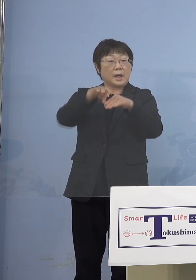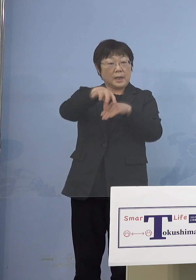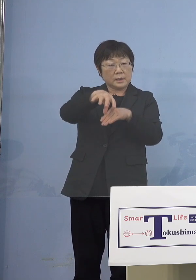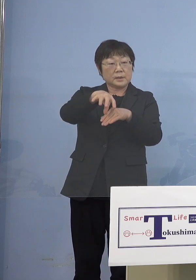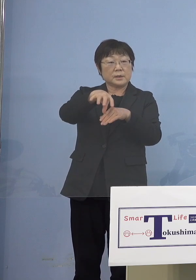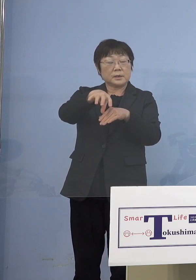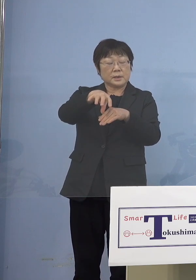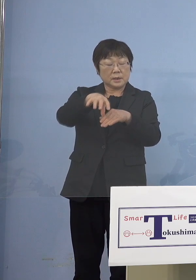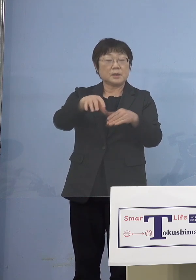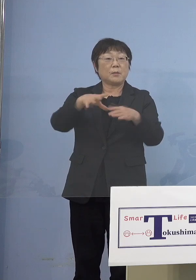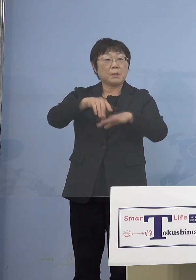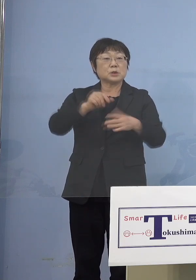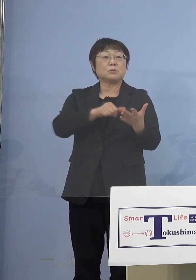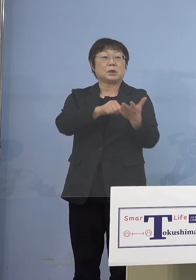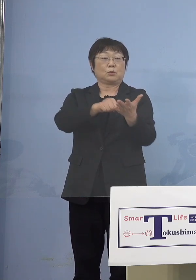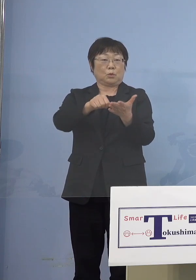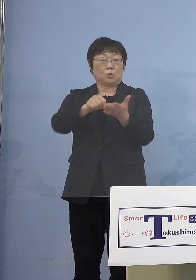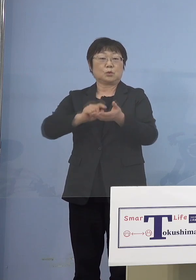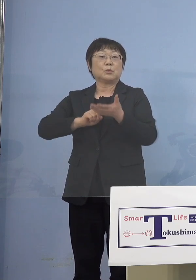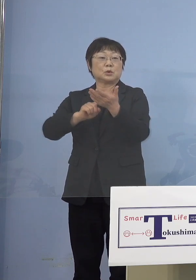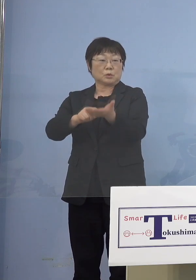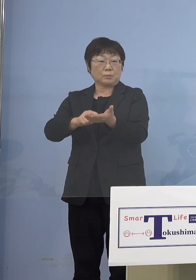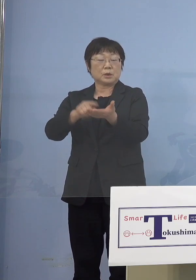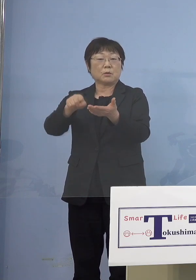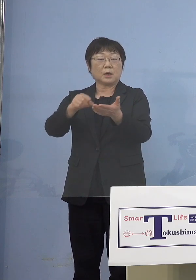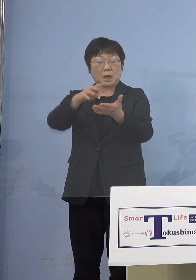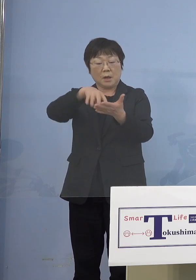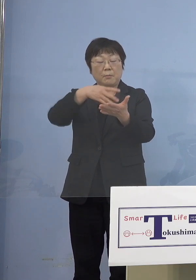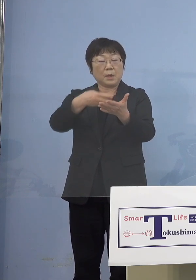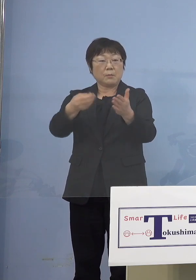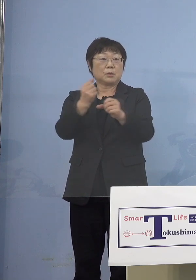登録していただいて そこから名簿を出していただく